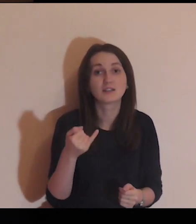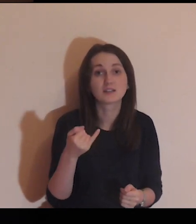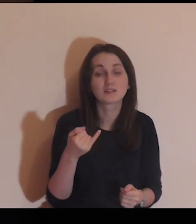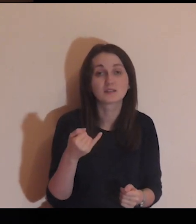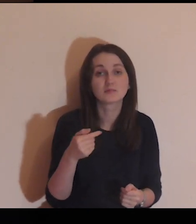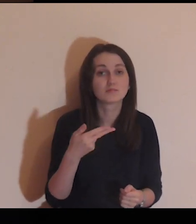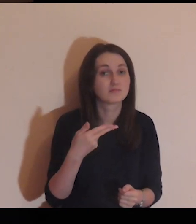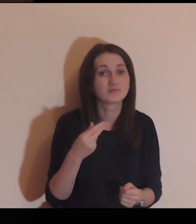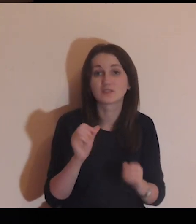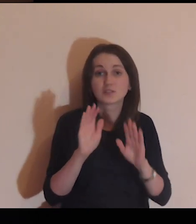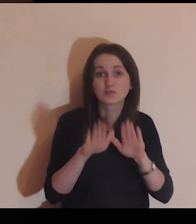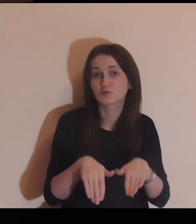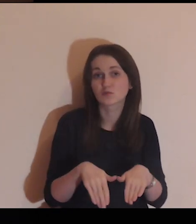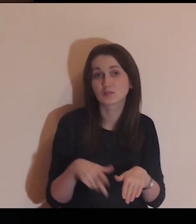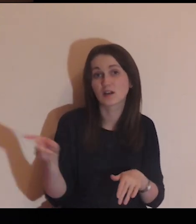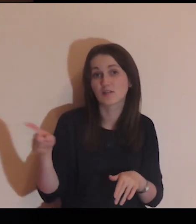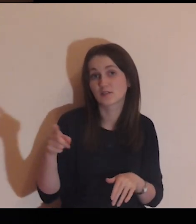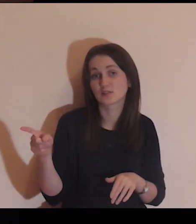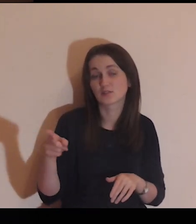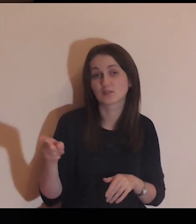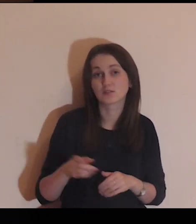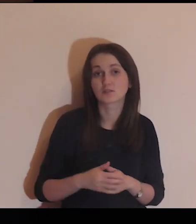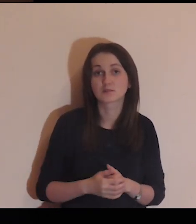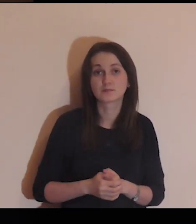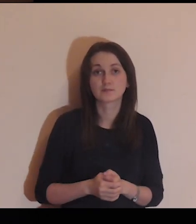jak ich nie zostawiać.